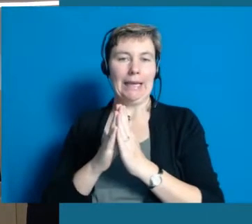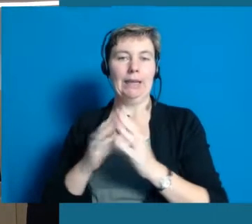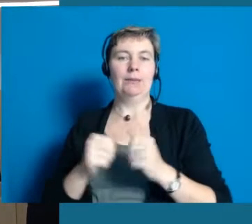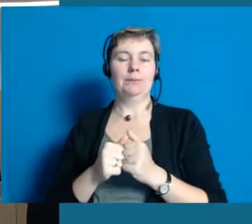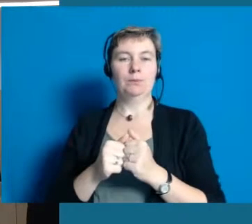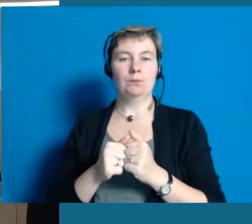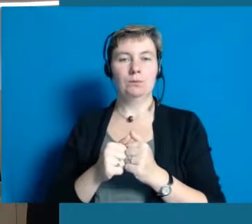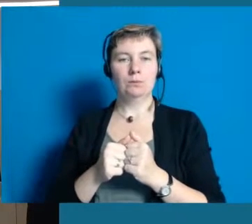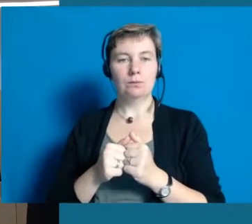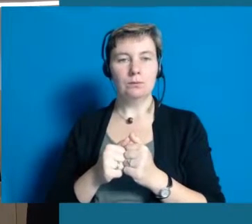ist Partner am Tisch.